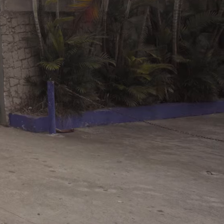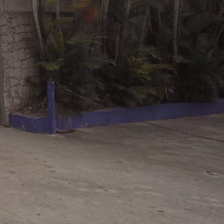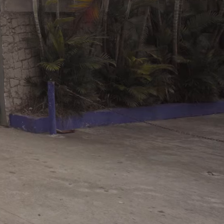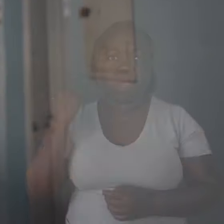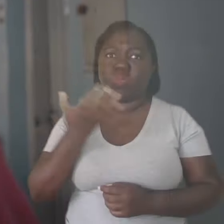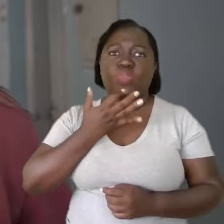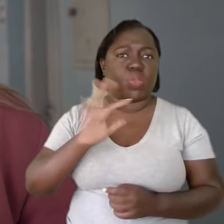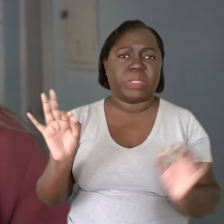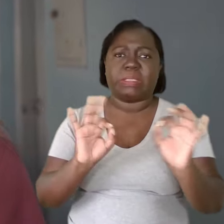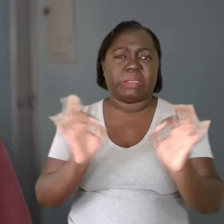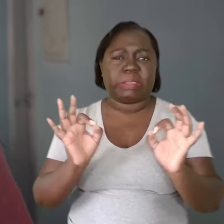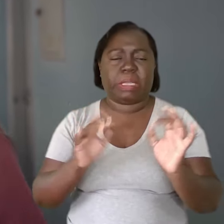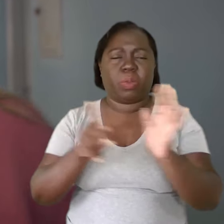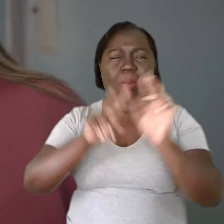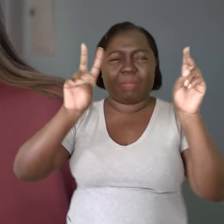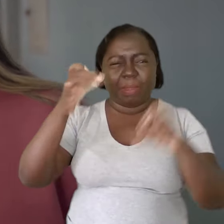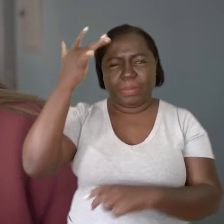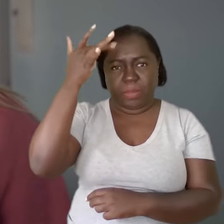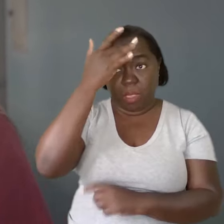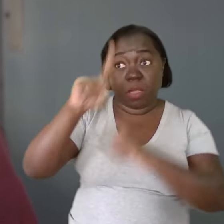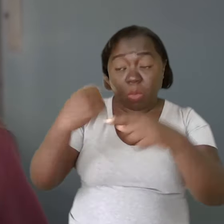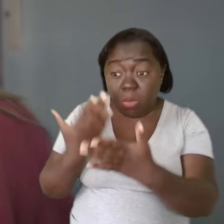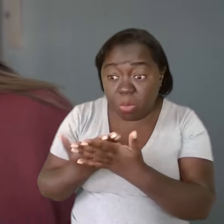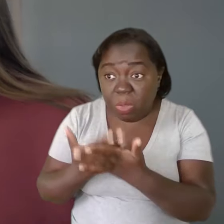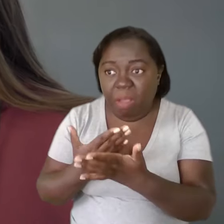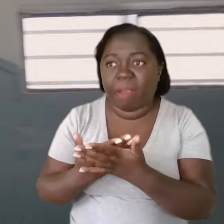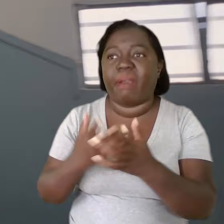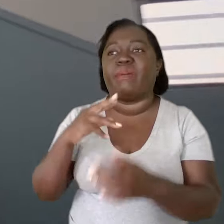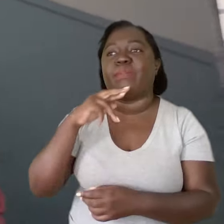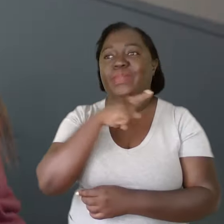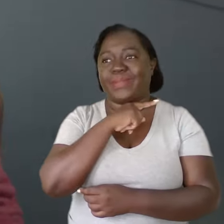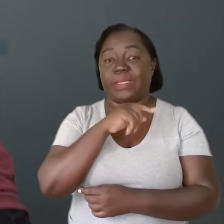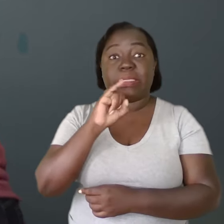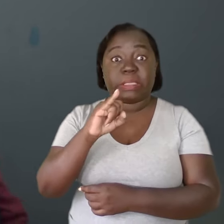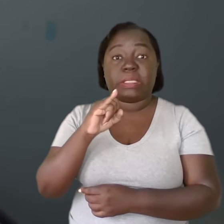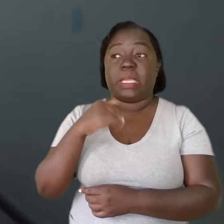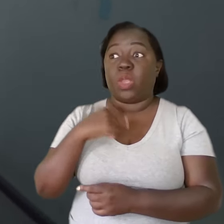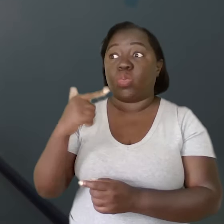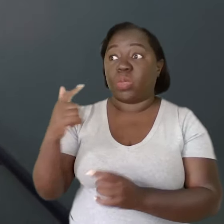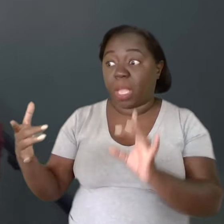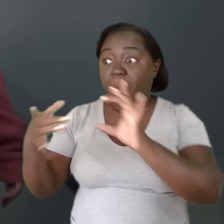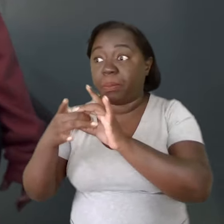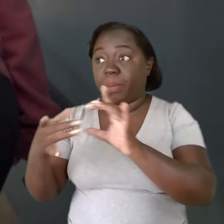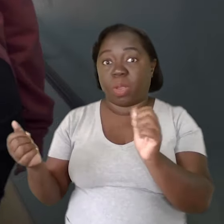Eu não conhecia nada de saúde mental até estudar e perceber que, se eu não fosse atrás das parcerias,